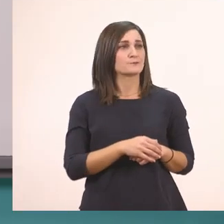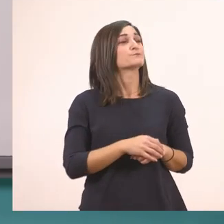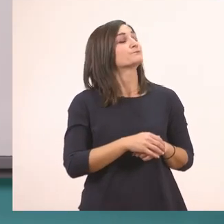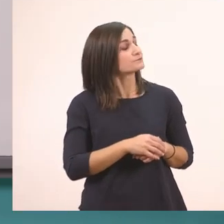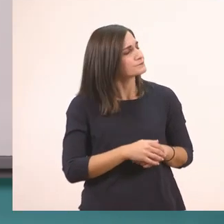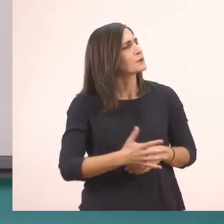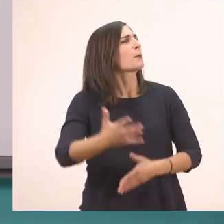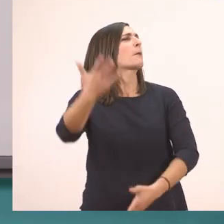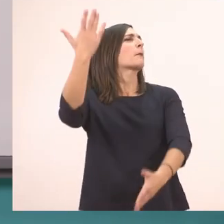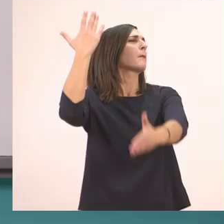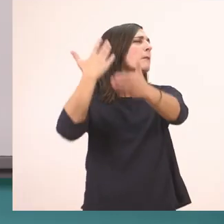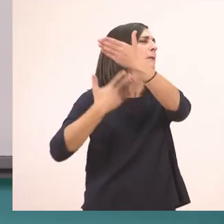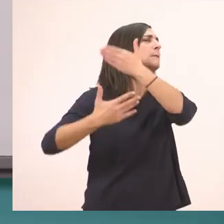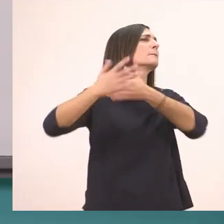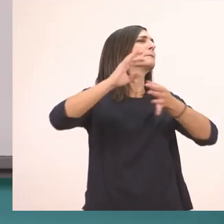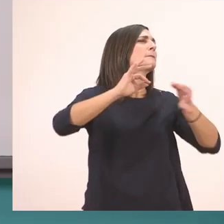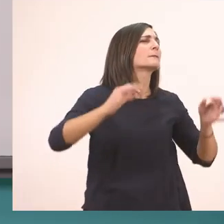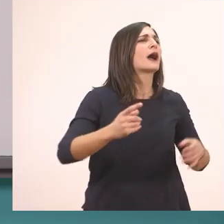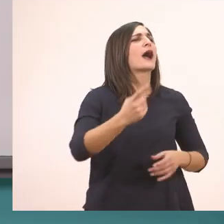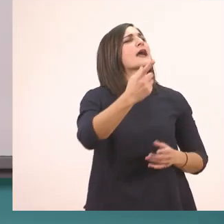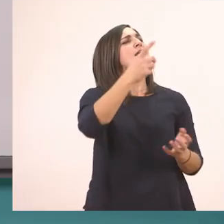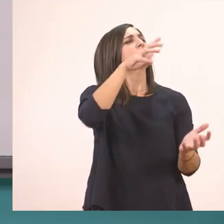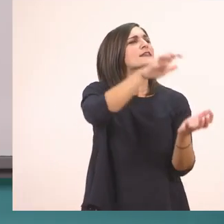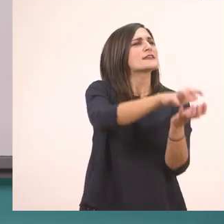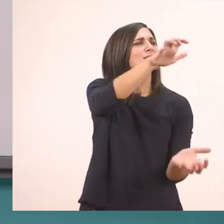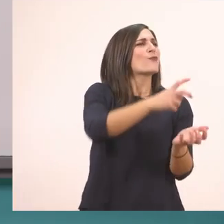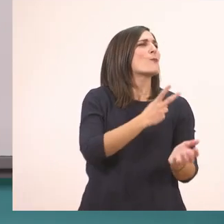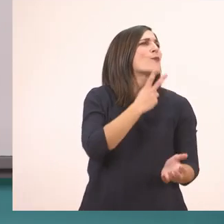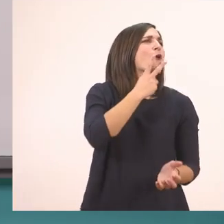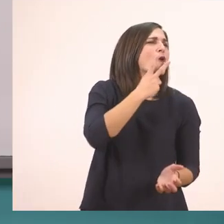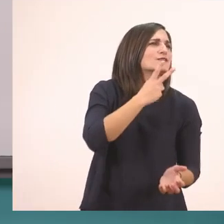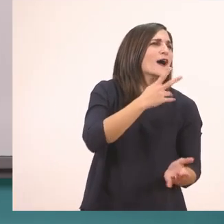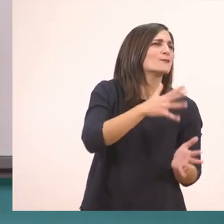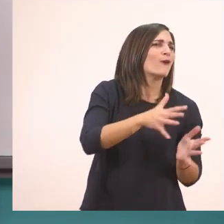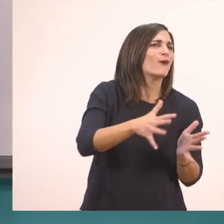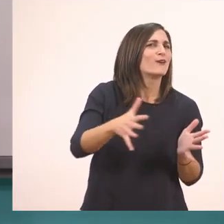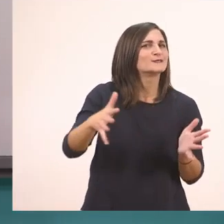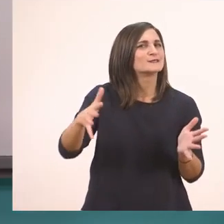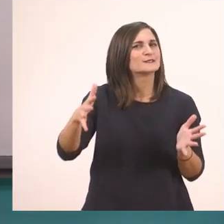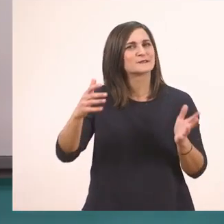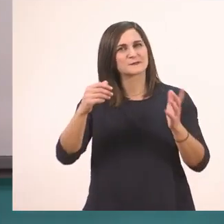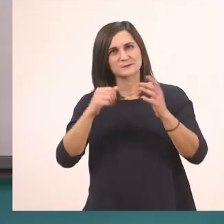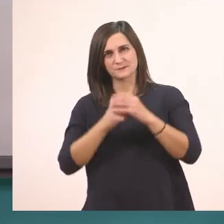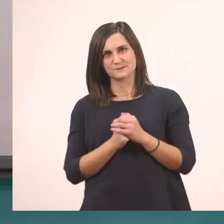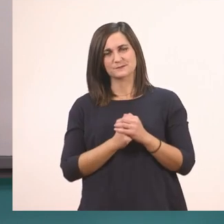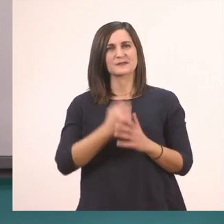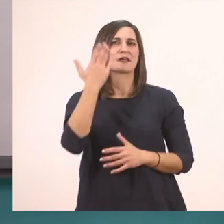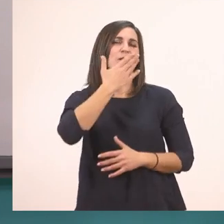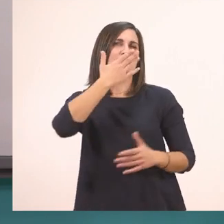Μια φορά ένας ιπποπόταμος… Αυτό ήταν το μάθημά μας.